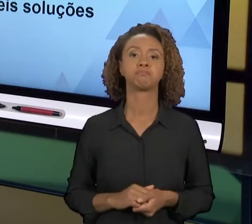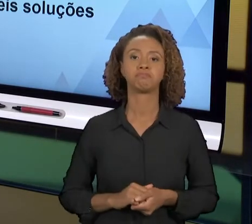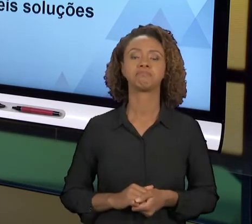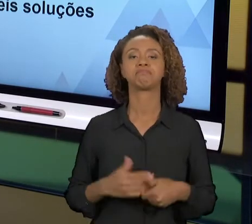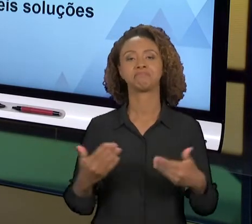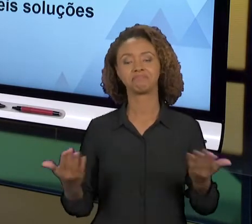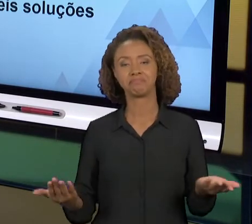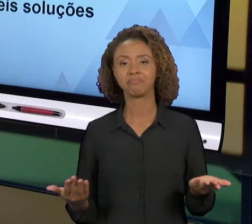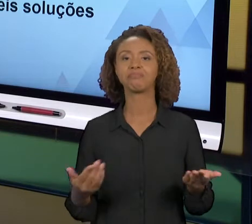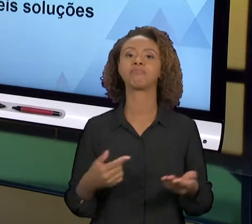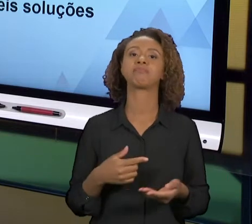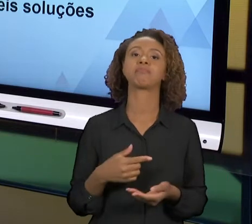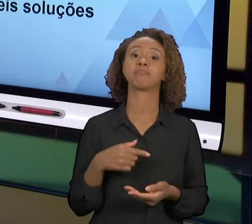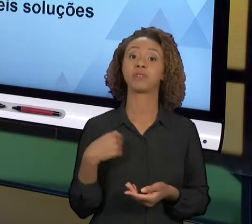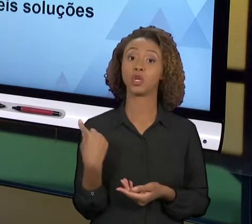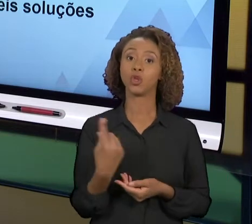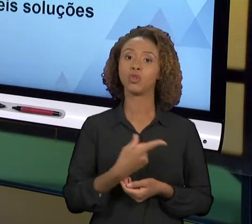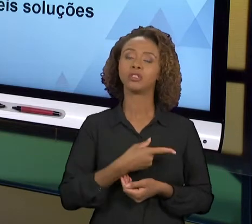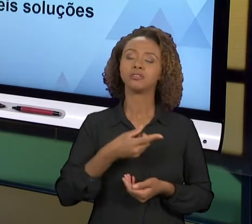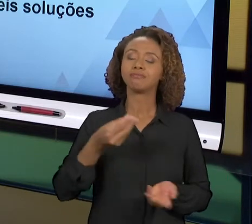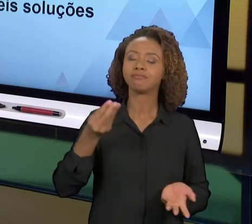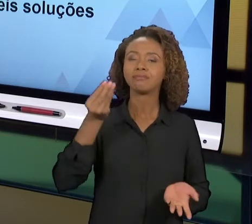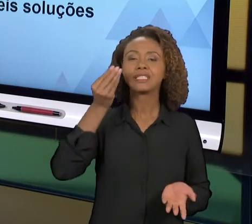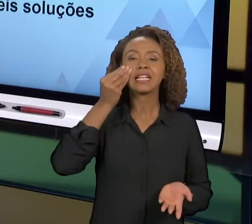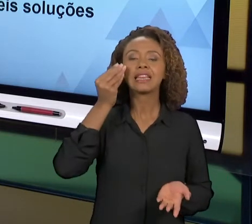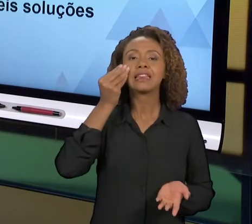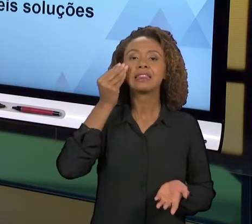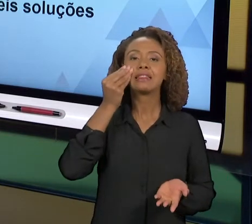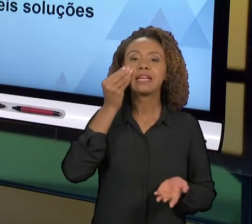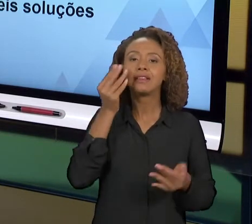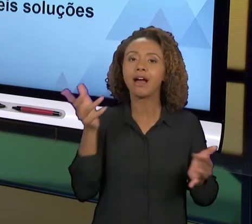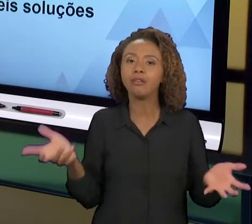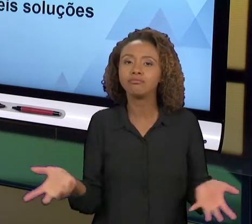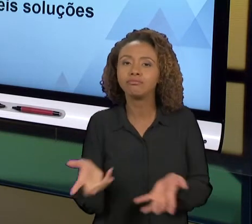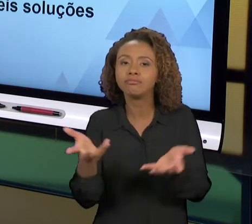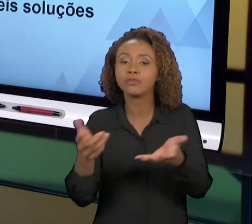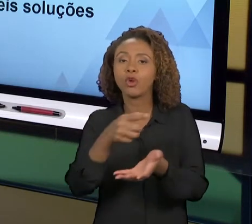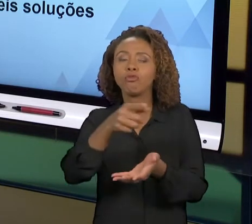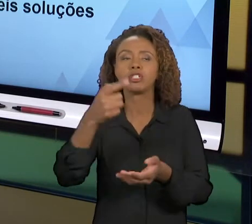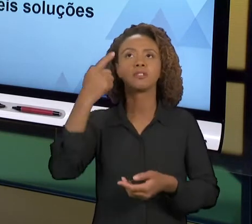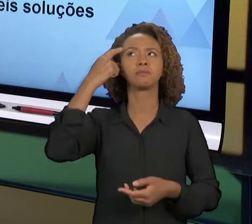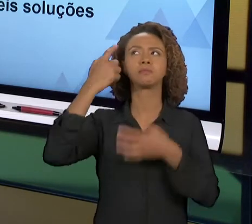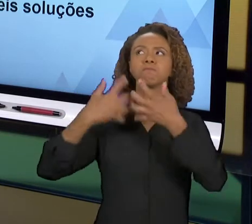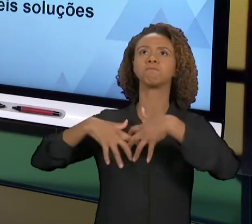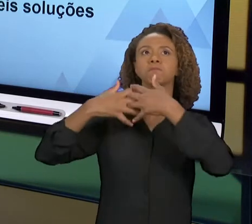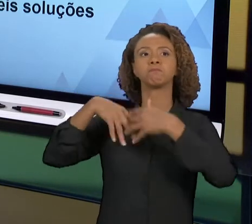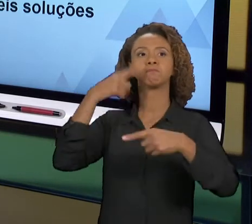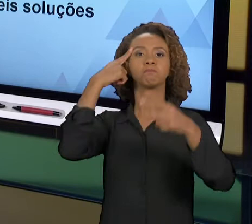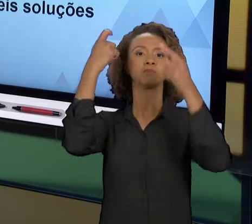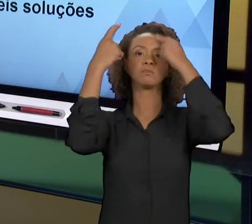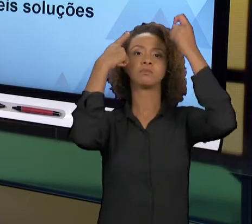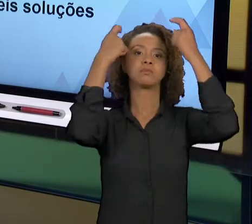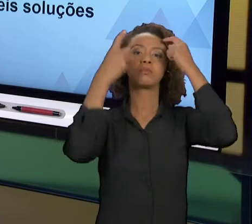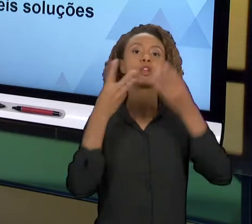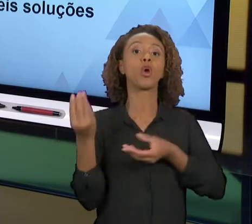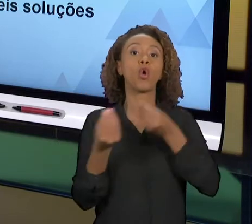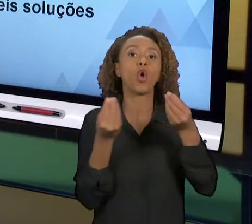SENHORES A SUSCITAR IDEIAS SOBRE DIFERENTES ASPECTOS PARA RESOLVER O PROBLEMA QUE VOCÊS